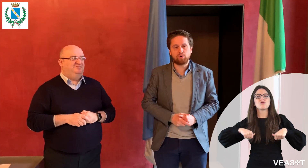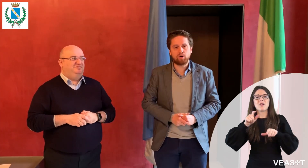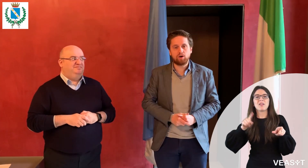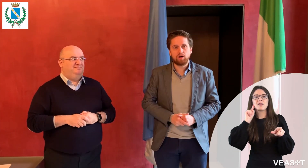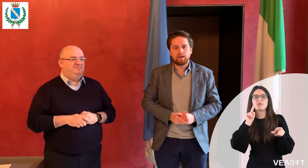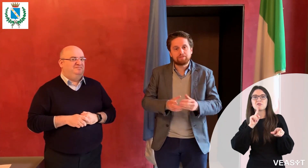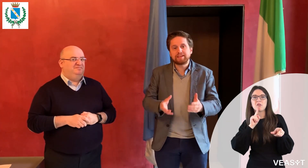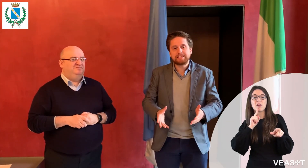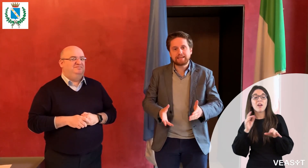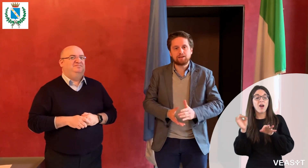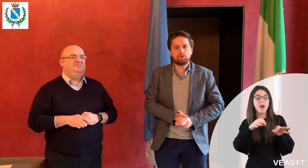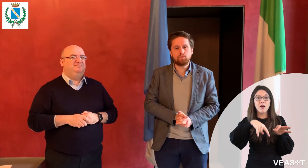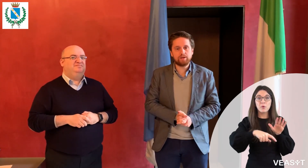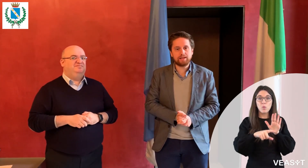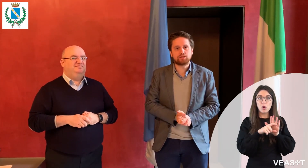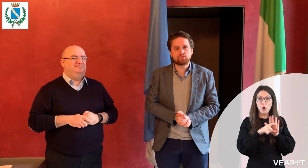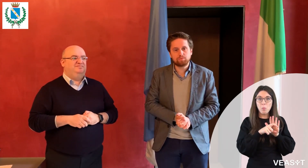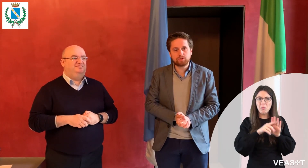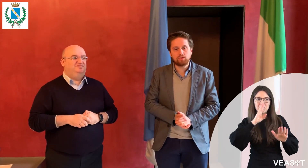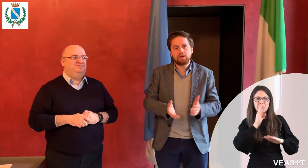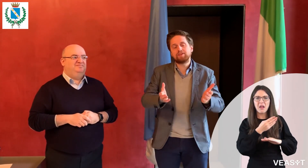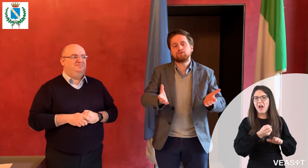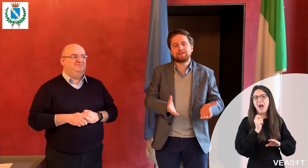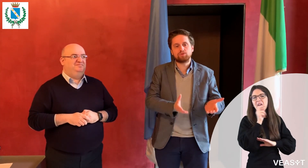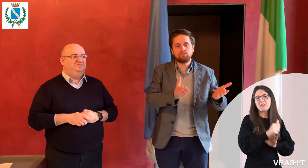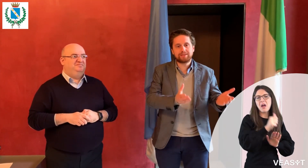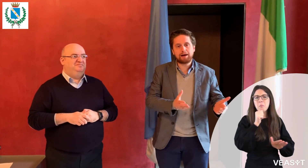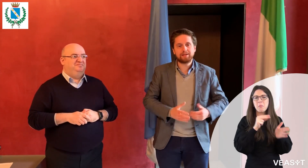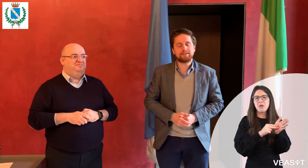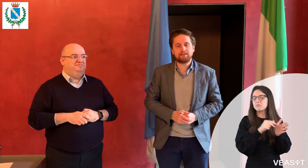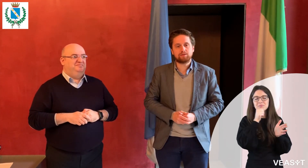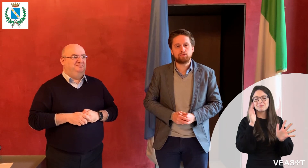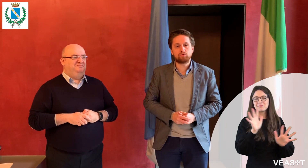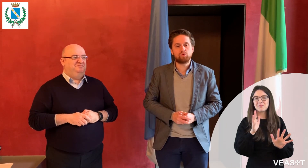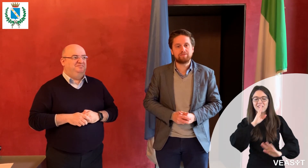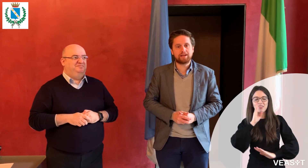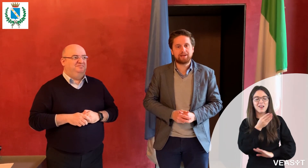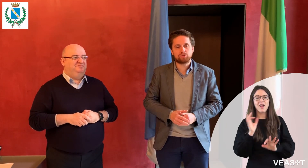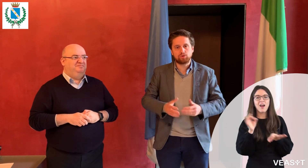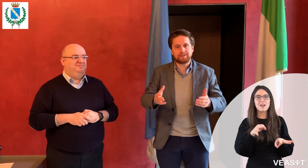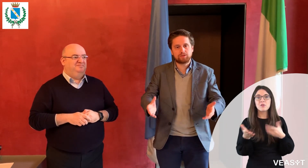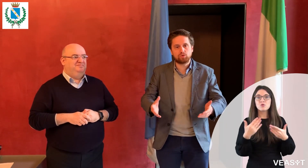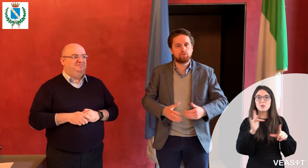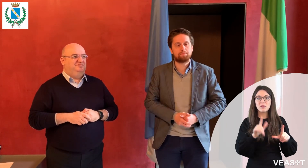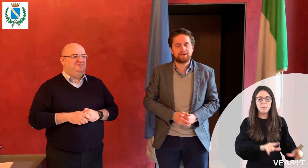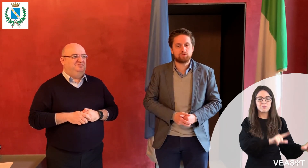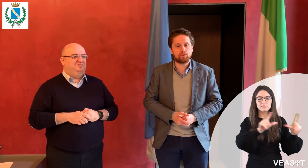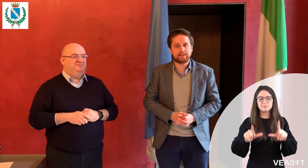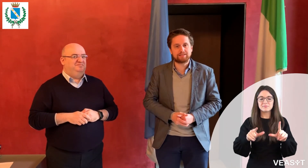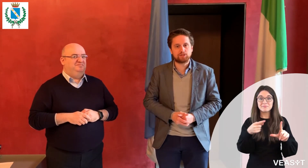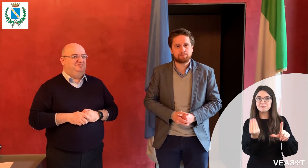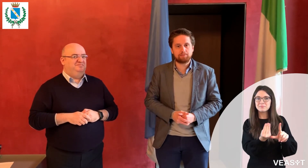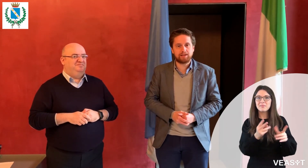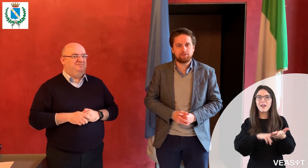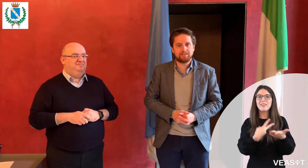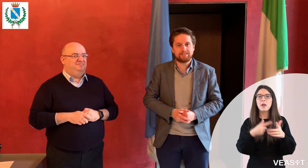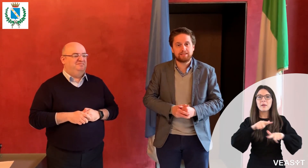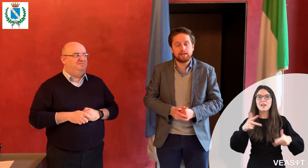e subito gli viene dato un tablet con un interprete di lingua dei segni